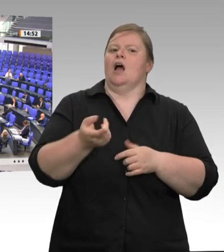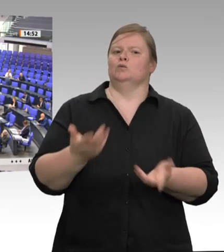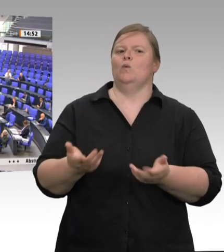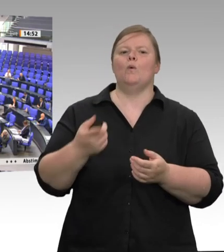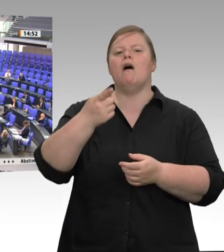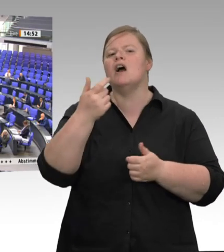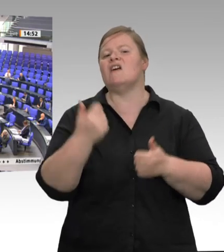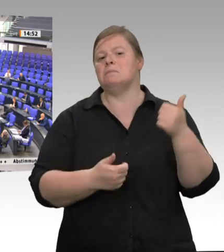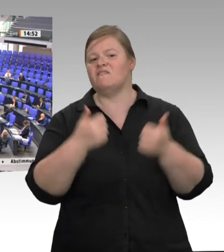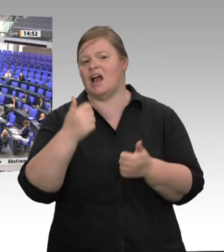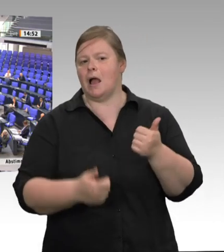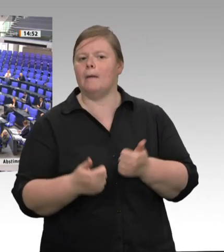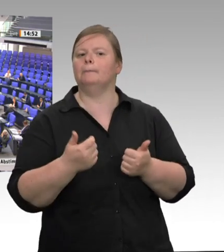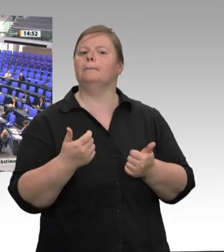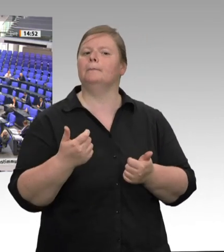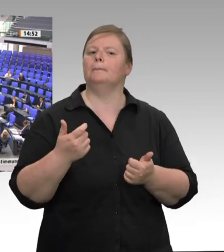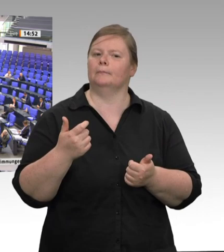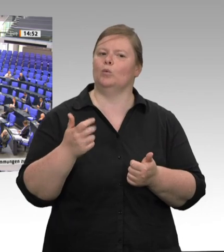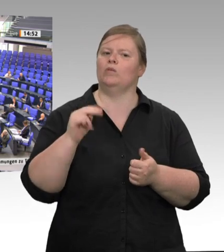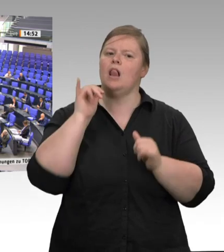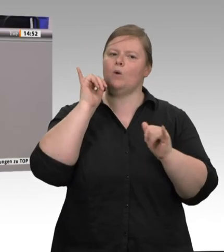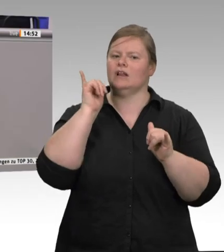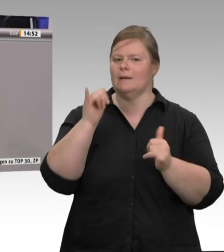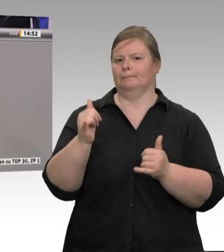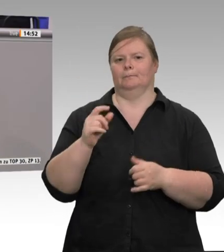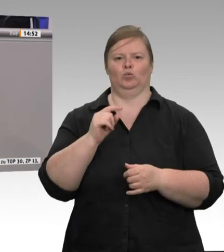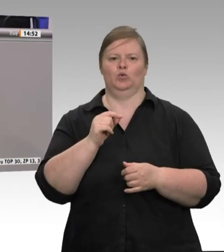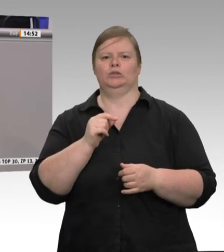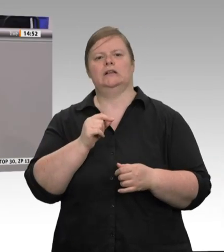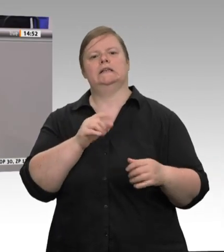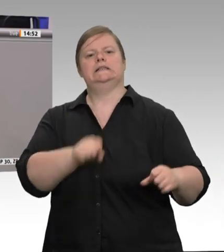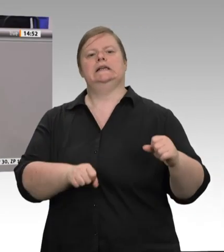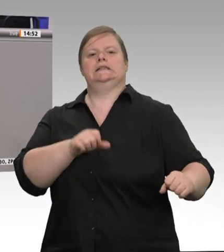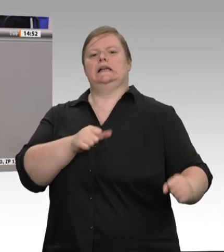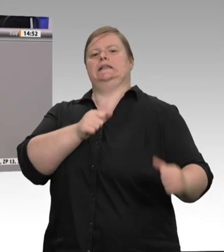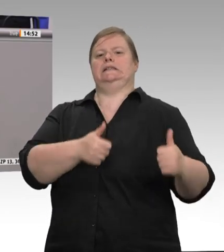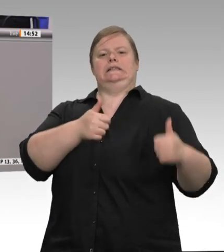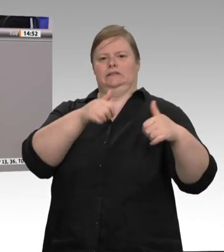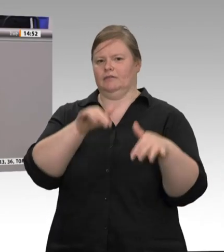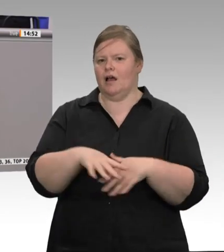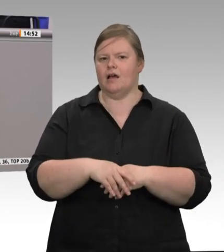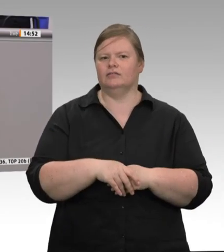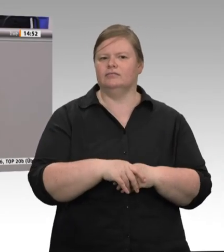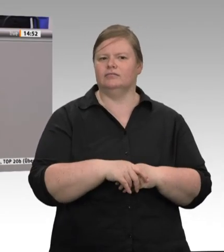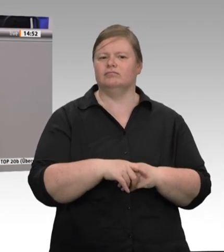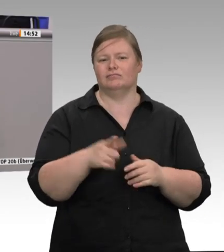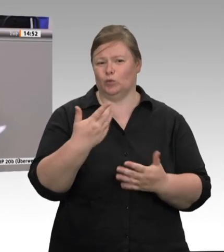Nach der Rede des Herrn Minister heute gehe ich eigentlich davon aus, dass die SPD unserem Antrag zustimmen wird. Vielen Dank.